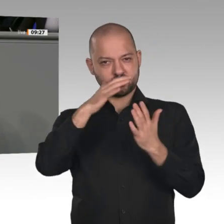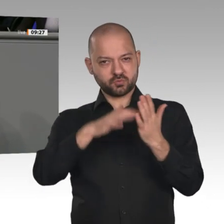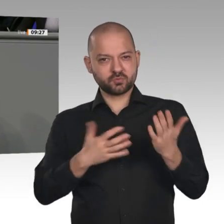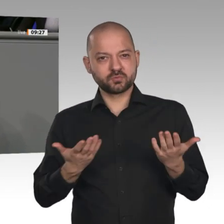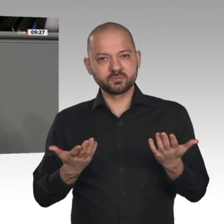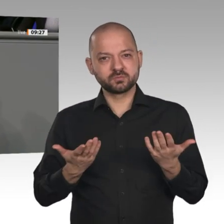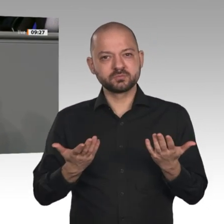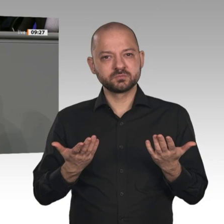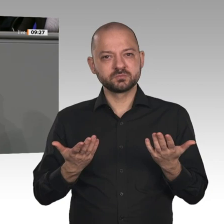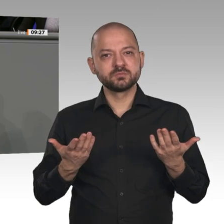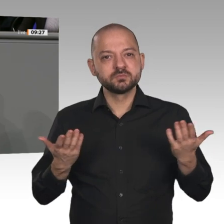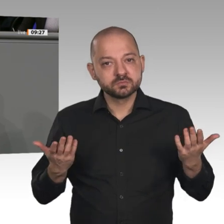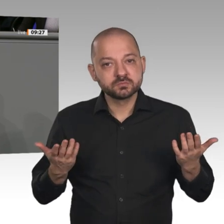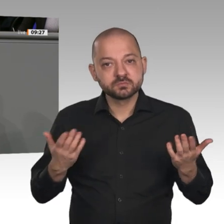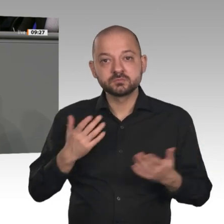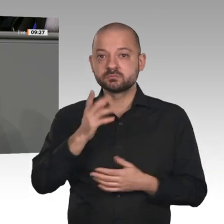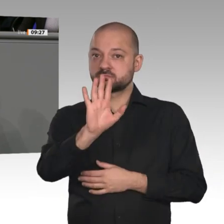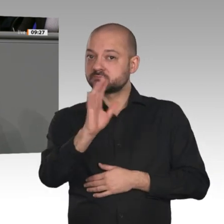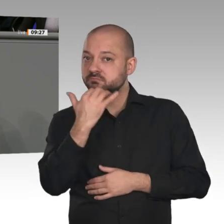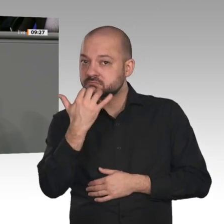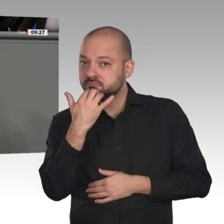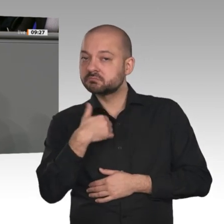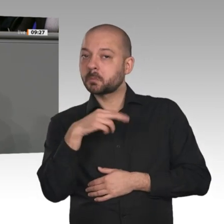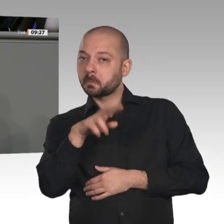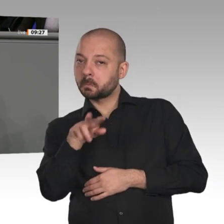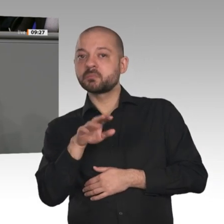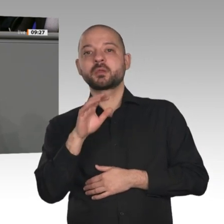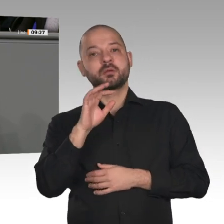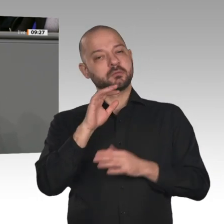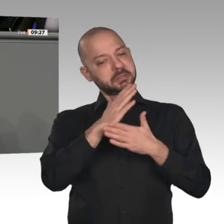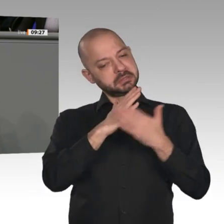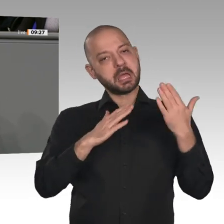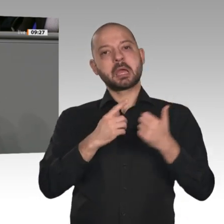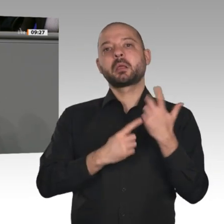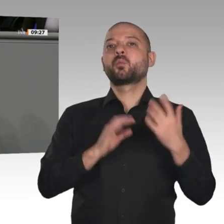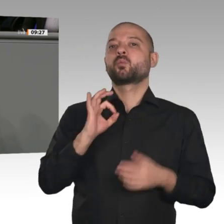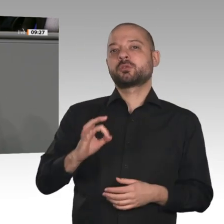haben, ist, zu erklären, warum die Vorschläge und Forderungen des Jahreswirtschaftsberichtes